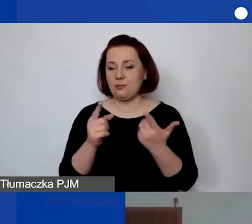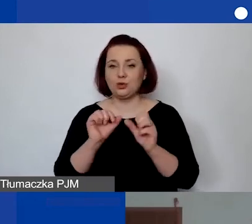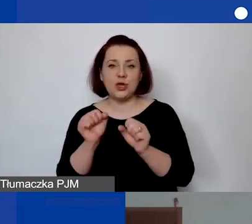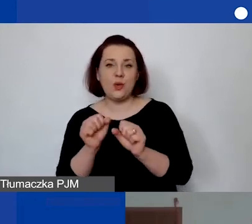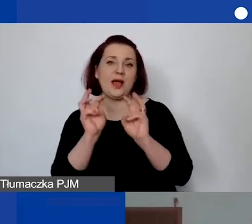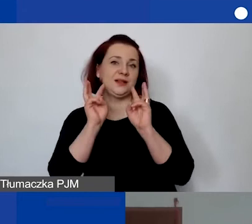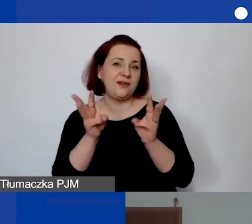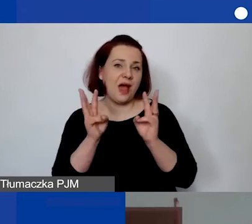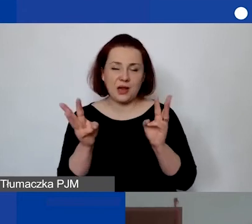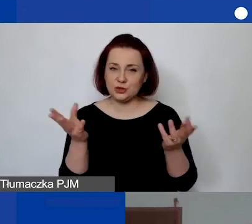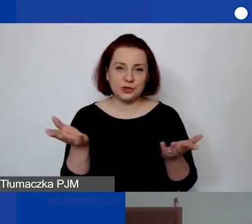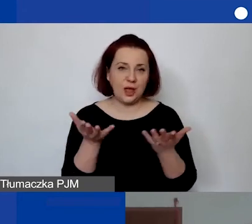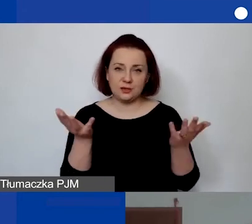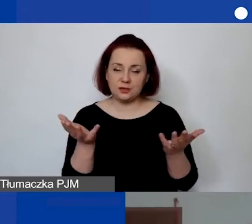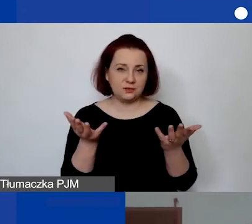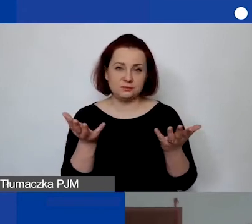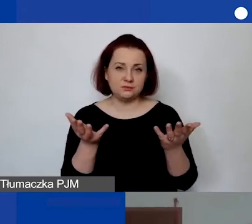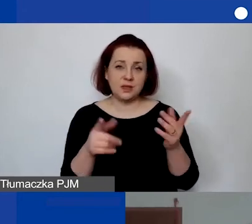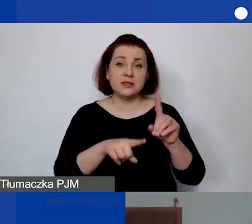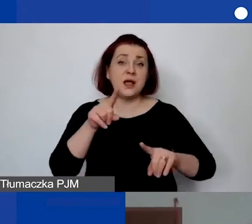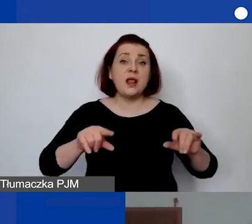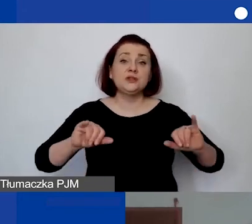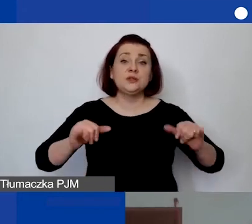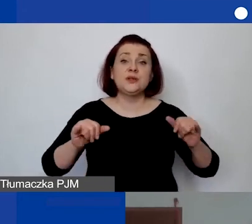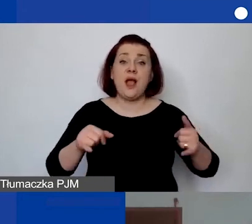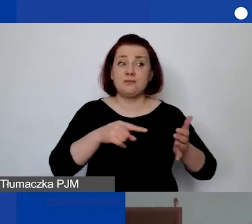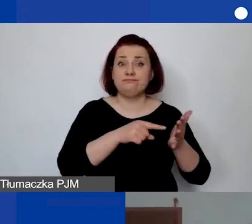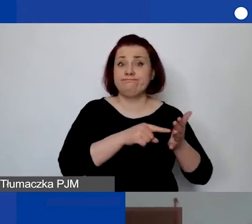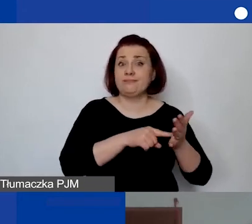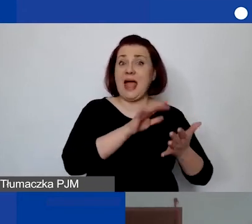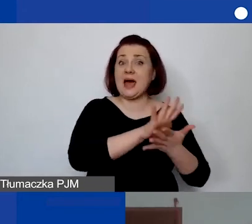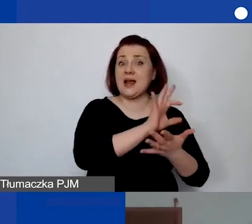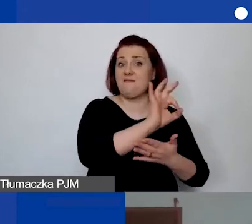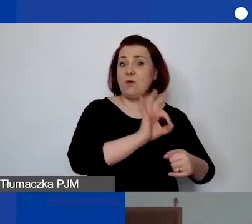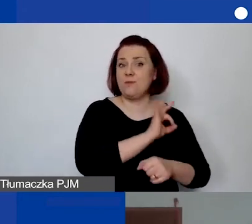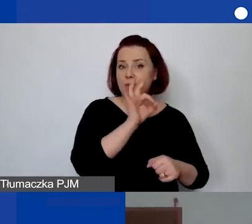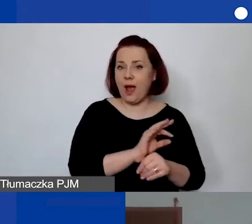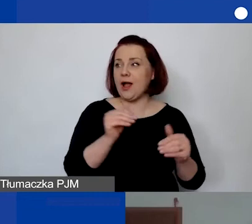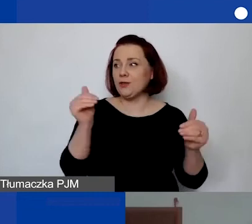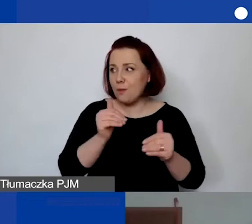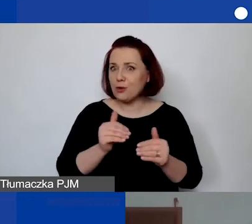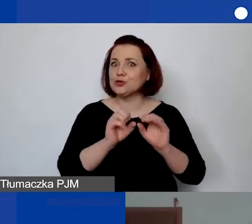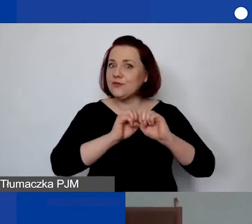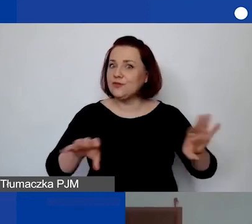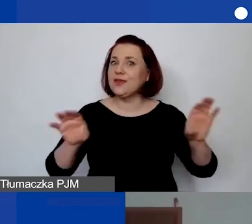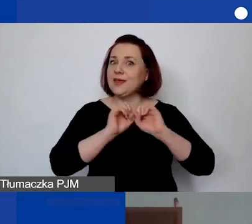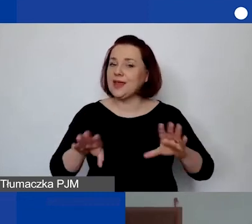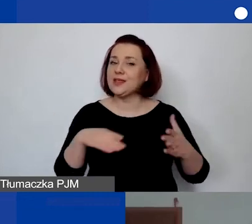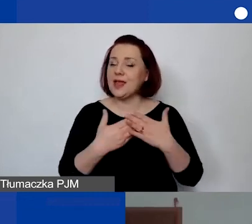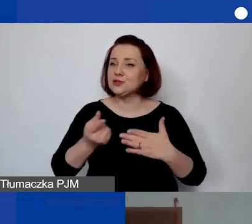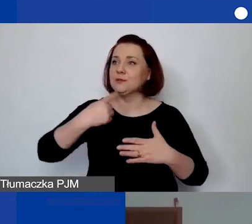w zależności od tego, jaka jest specyfika tego projektu. Ale jest to do uzasadnienia. Tylko wtedy w opisie pozycji